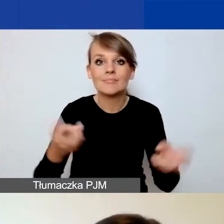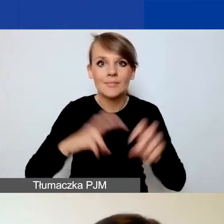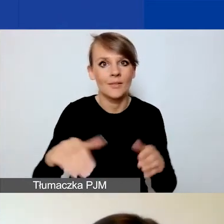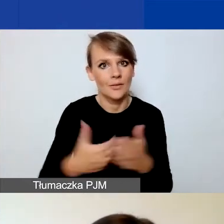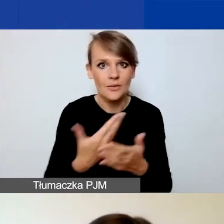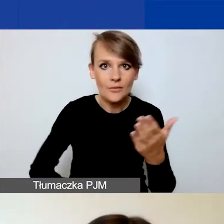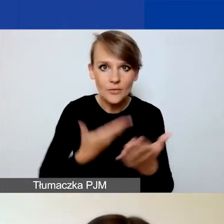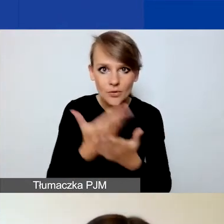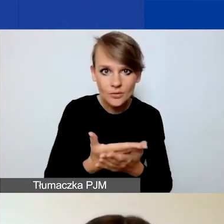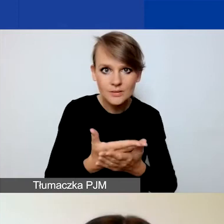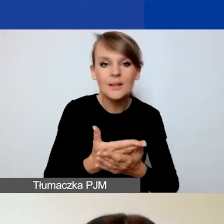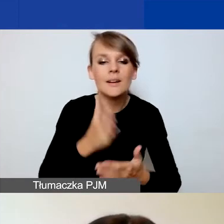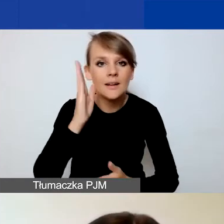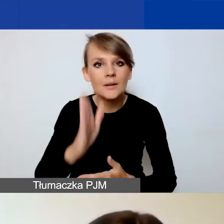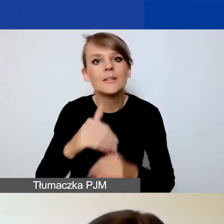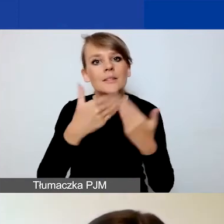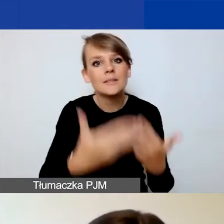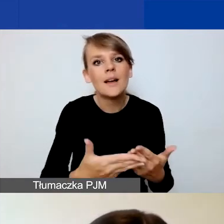zostanie mu nadany unikalny numer rejestracyjny.